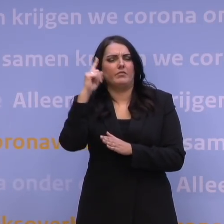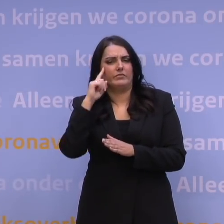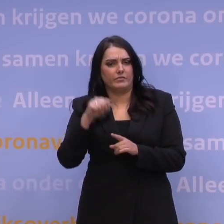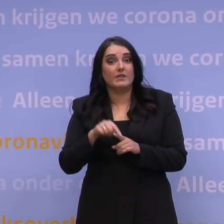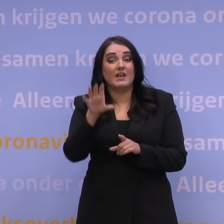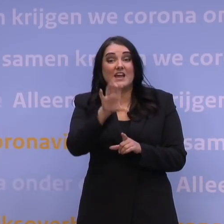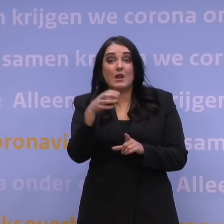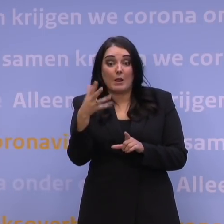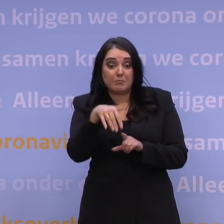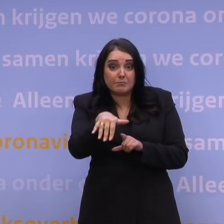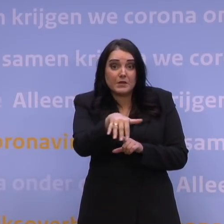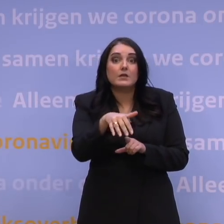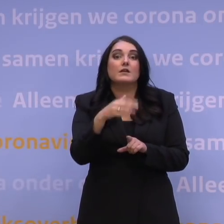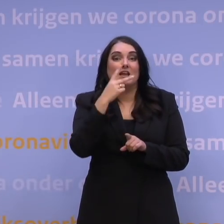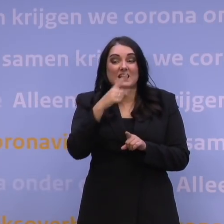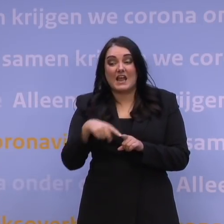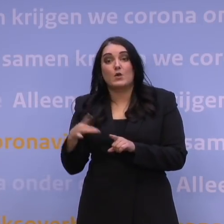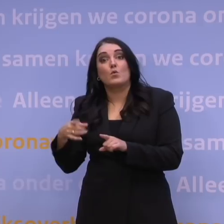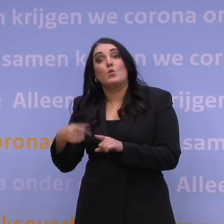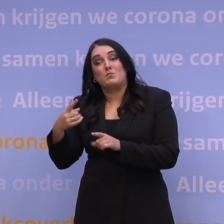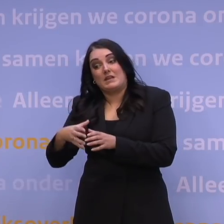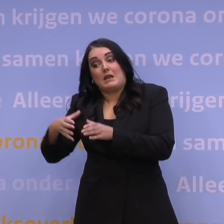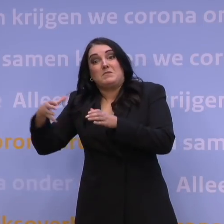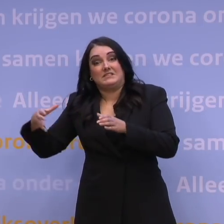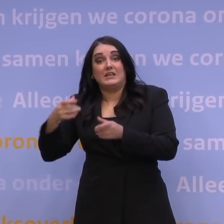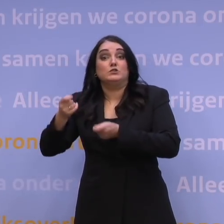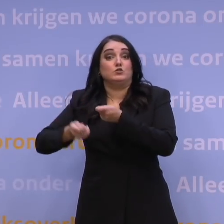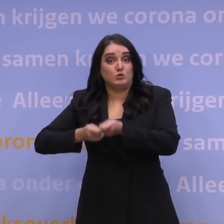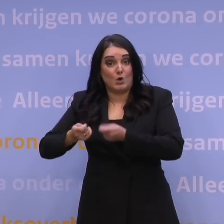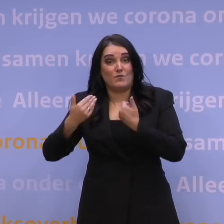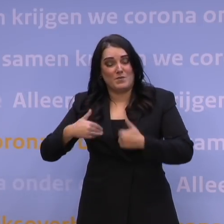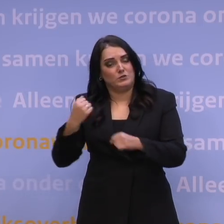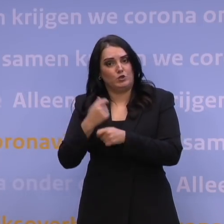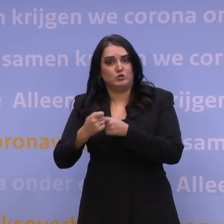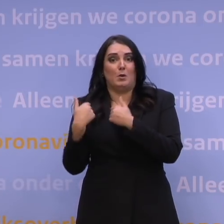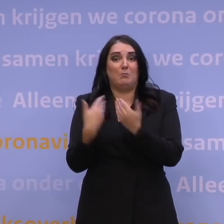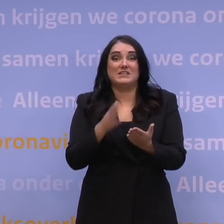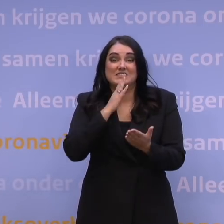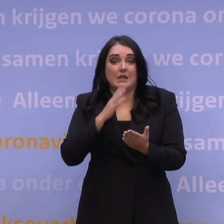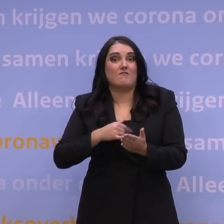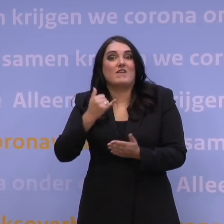om meer capaciteit te maken, om te zorgen dat mensen toch zorg krijgen als de vraag naar zorg heel erg veel groter wordt,